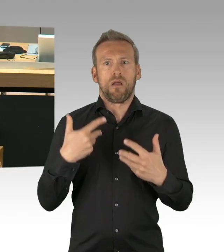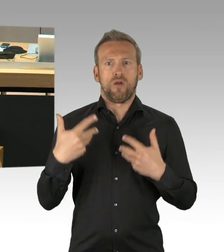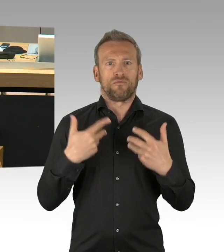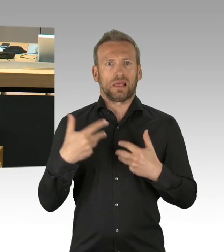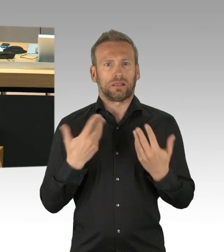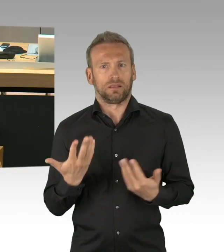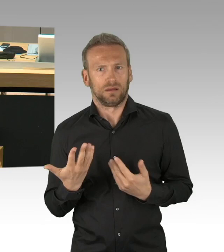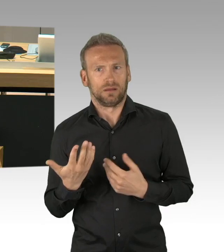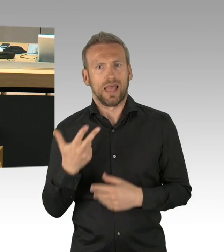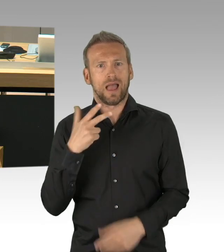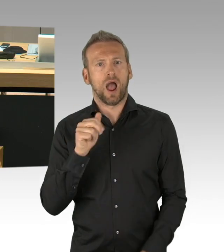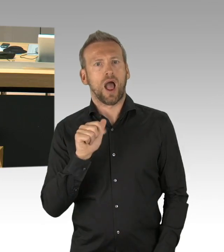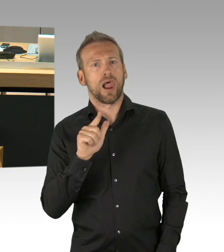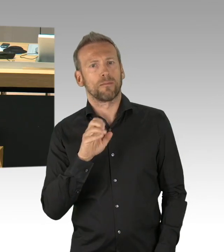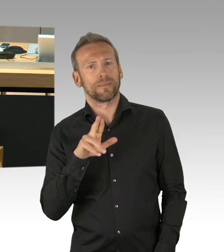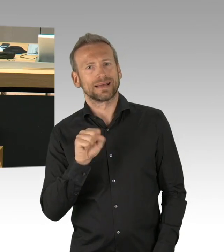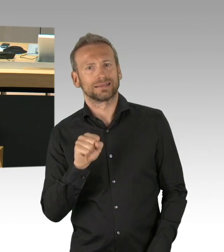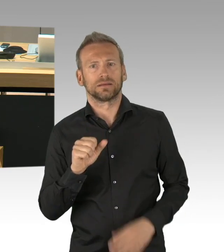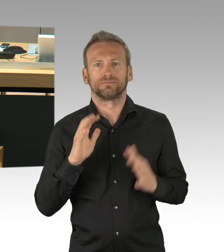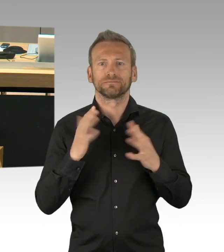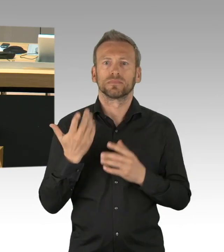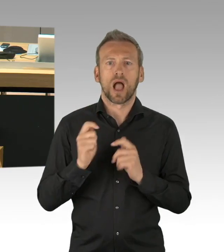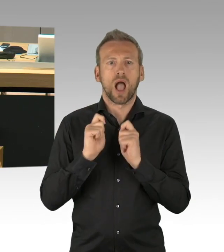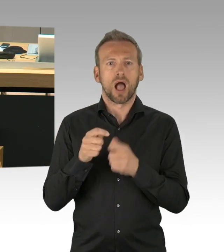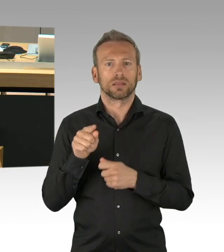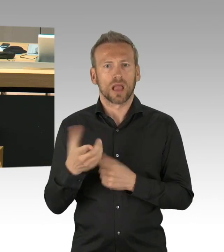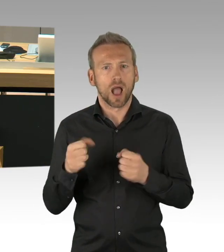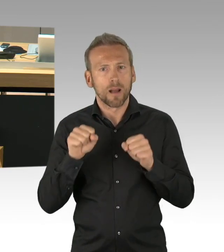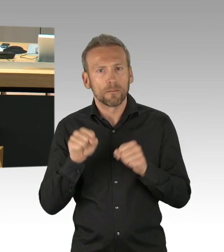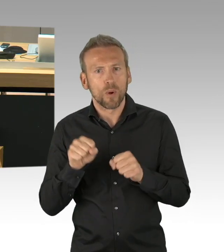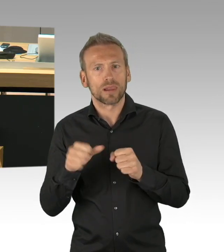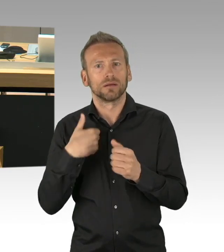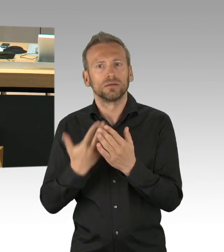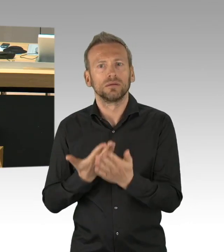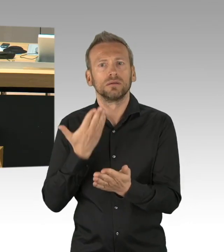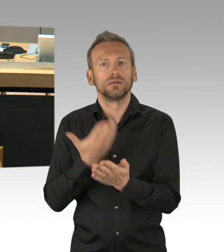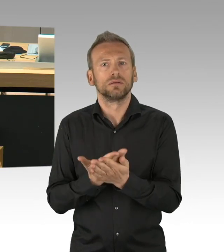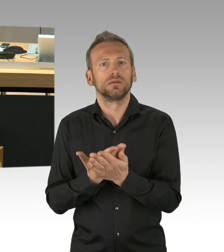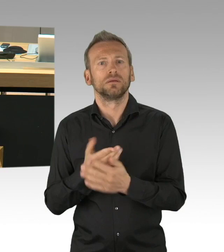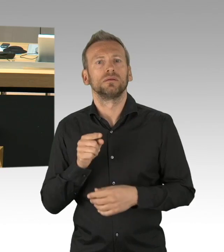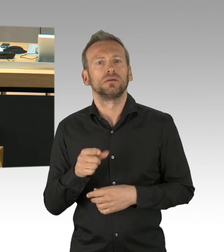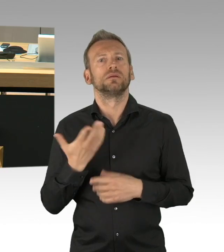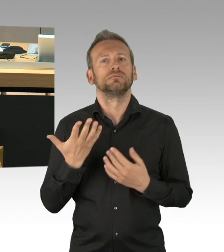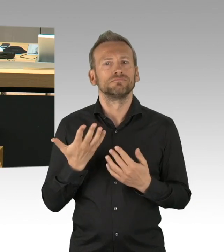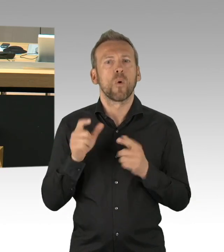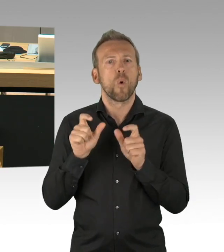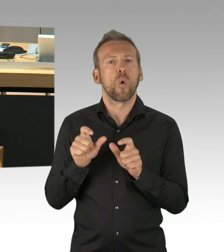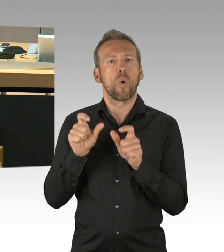sich dazu- (Präsidium) Ich möchte um Ruhe bitten. (Sprecherwechsel) Sich dazu zu äußern. (Zwischenrufe) Dies ist heute die letzte Plenarsitzung vor dem 8. Mai,